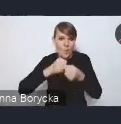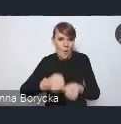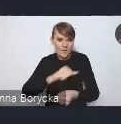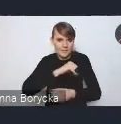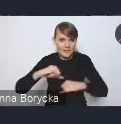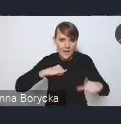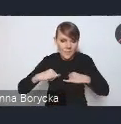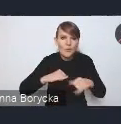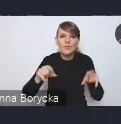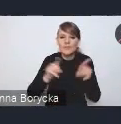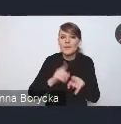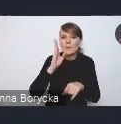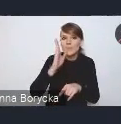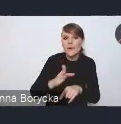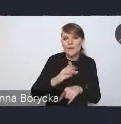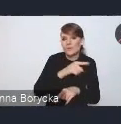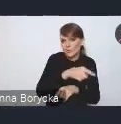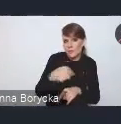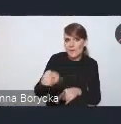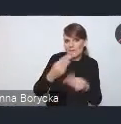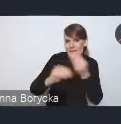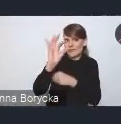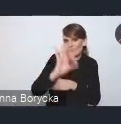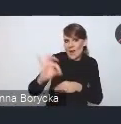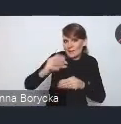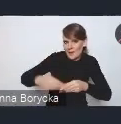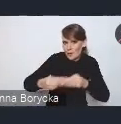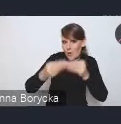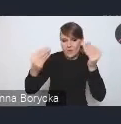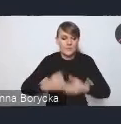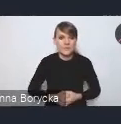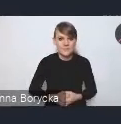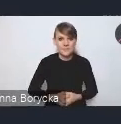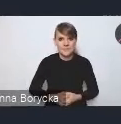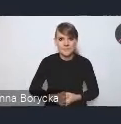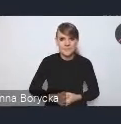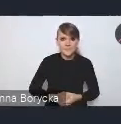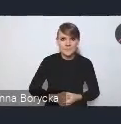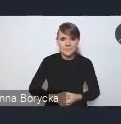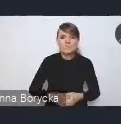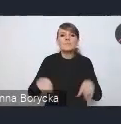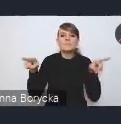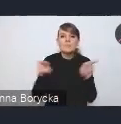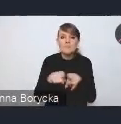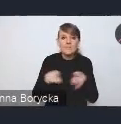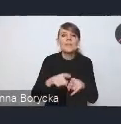i na zwiększenie ich potencjału rozwojowego. Koniecznym jest także zwiększenie odporności dochodowej